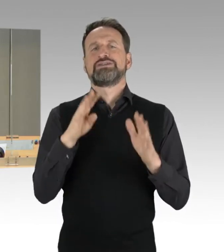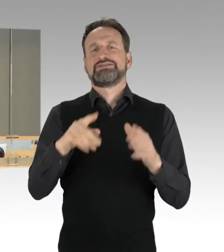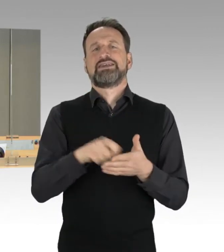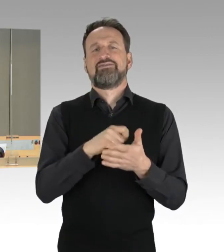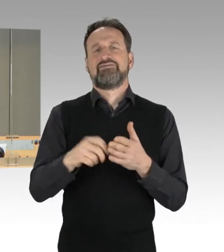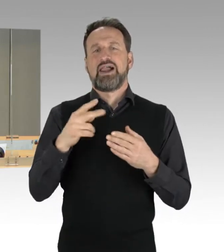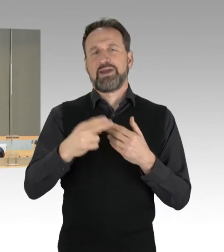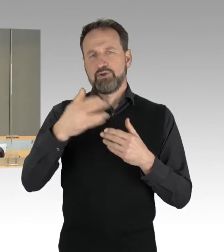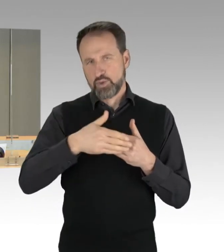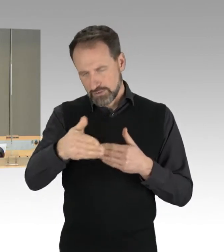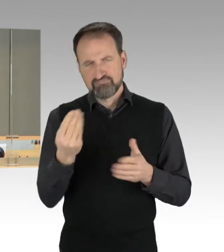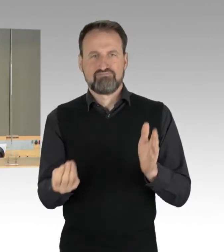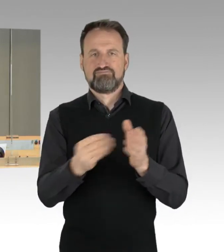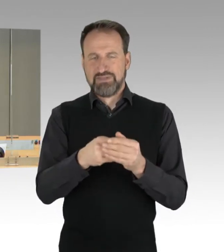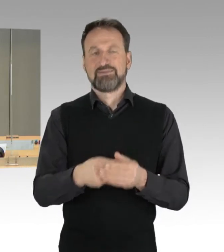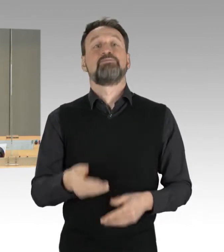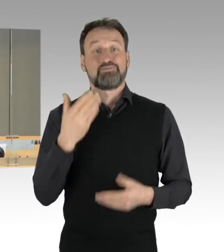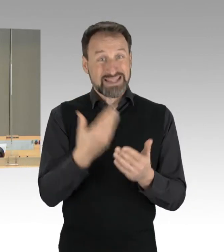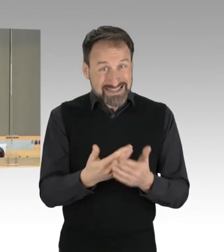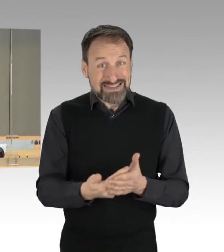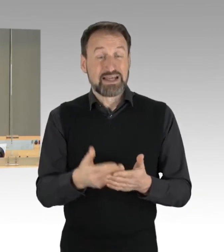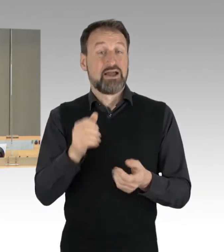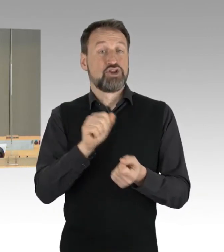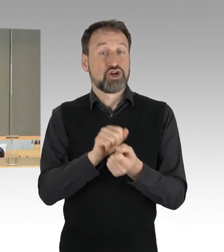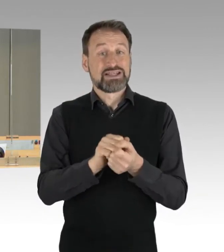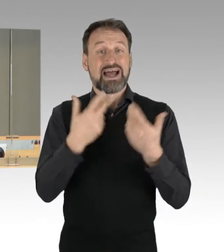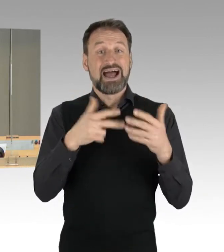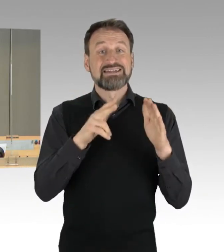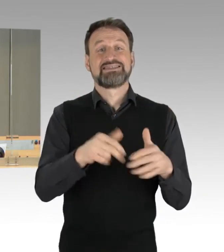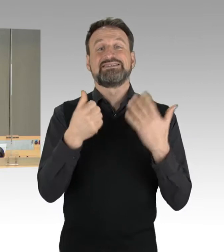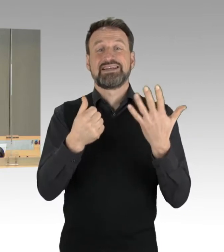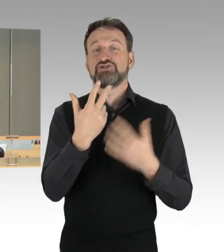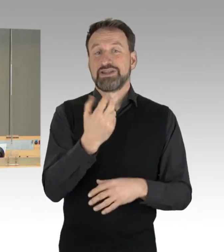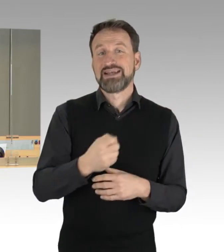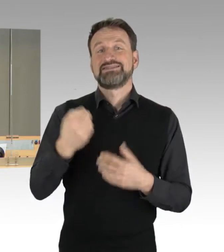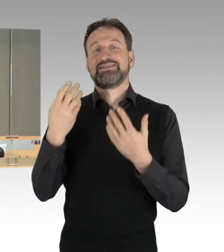Damit ist die Drucksache 18/3623 als neue Drucksache 19/144